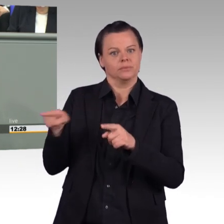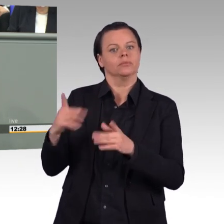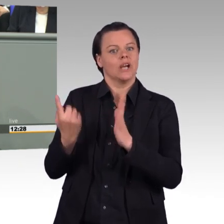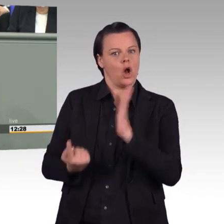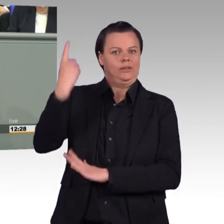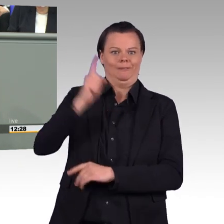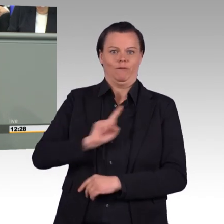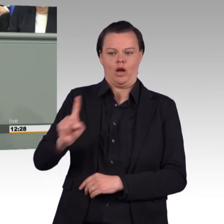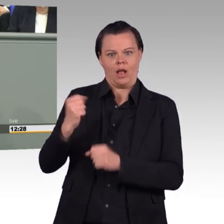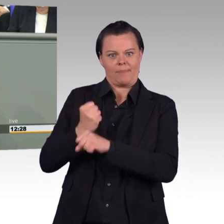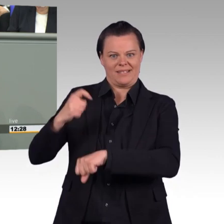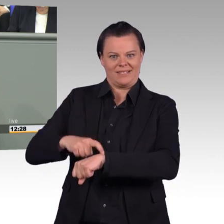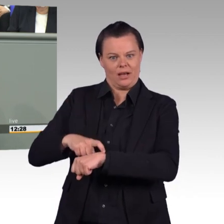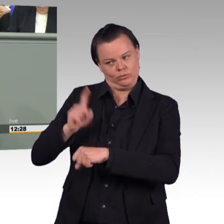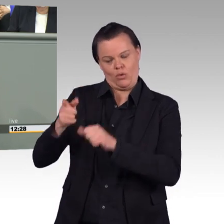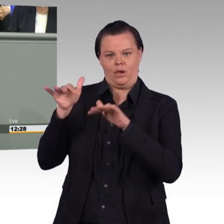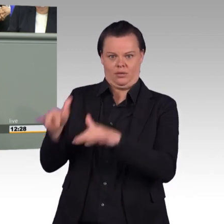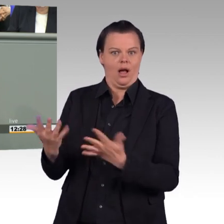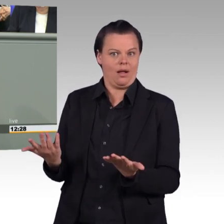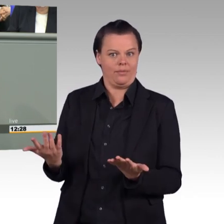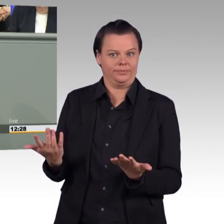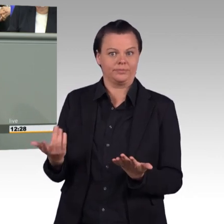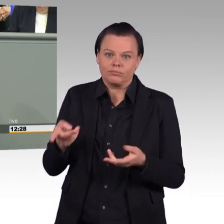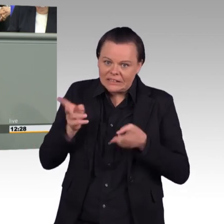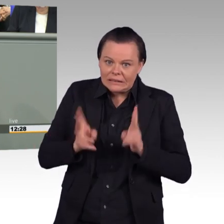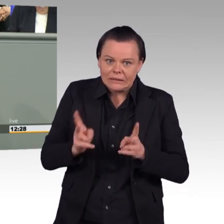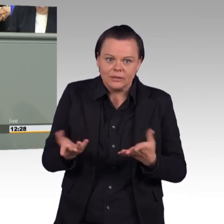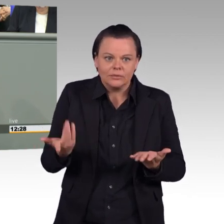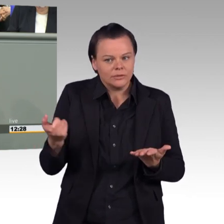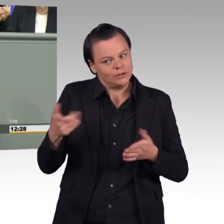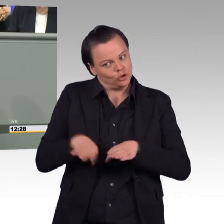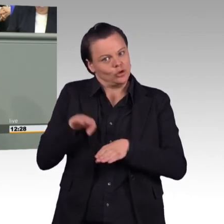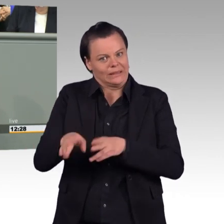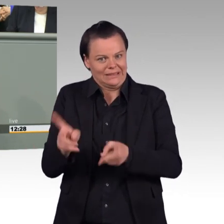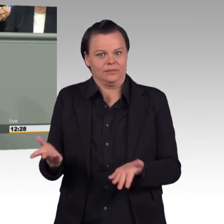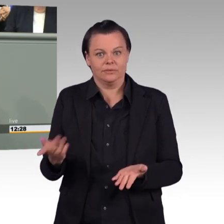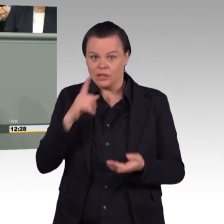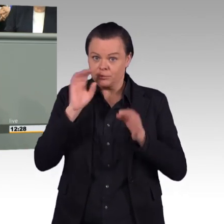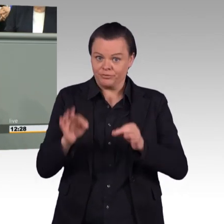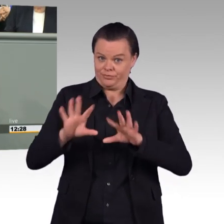das Ganze streichen zu wollen, dann zeichnet das für mich ein Bild der Soldatinnen oder des Soldatens, der voll auf die Rolle